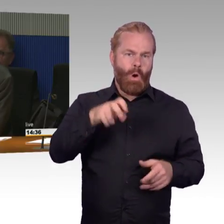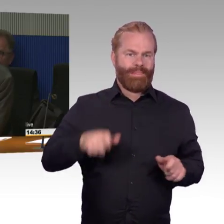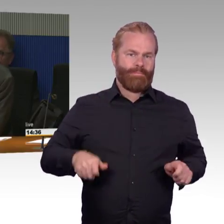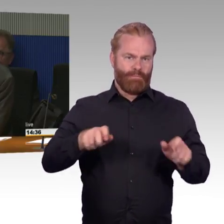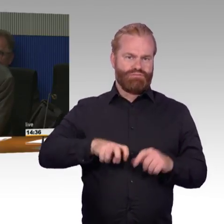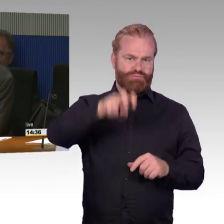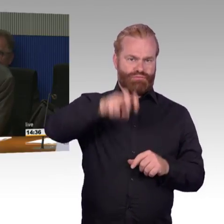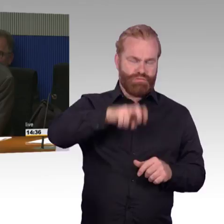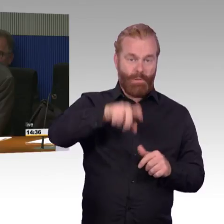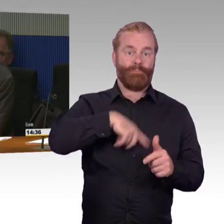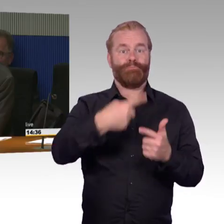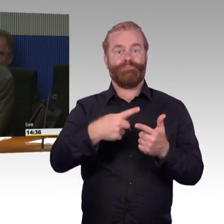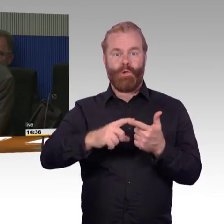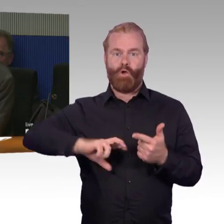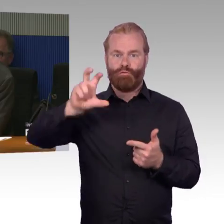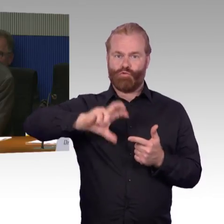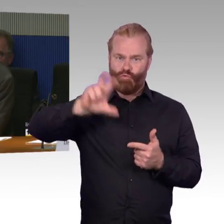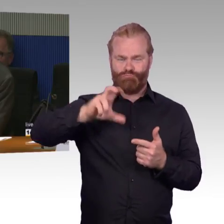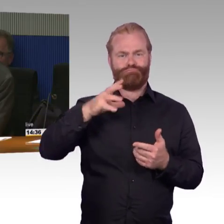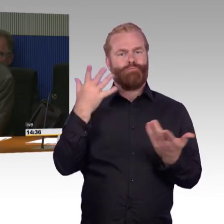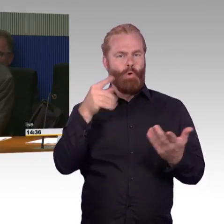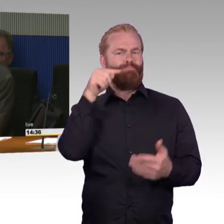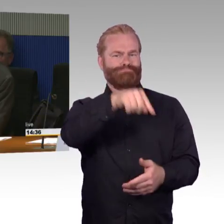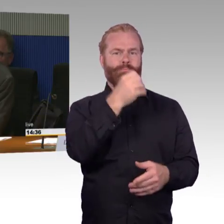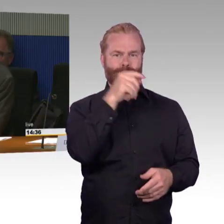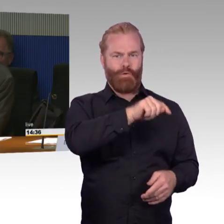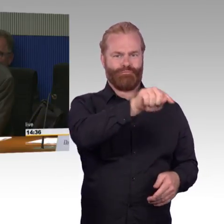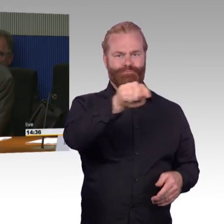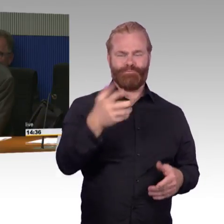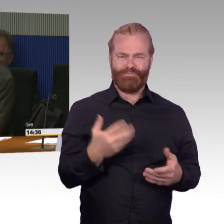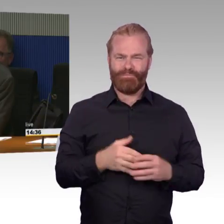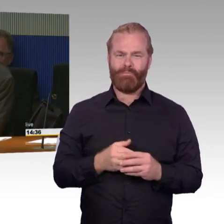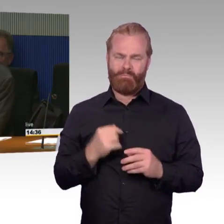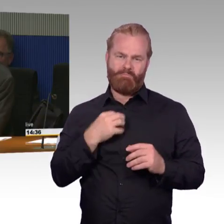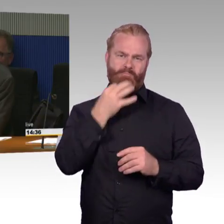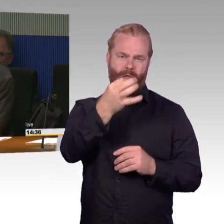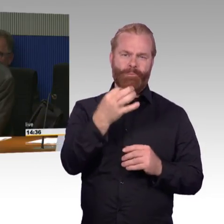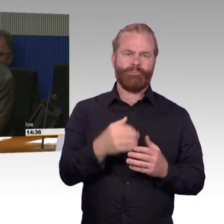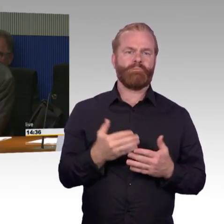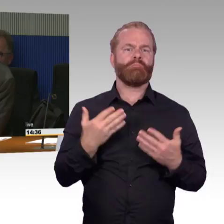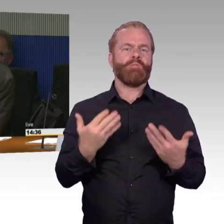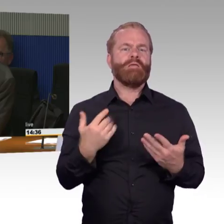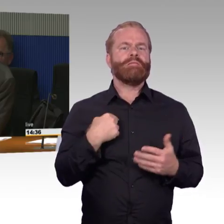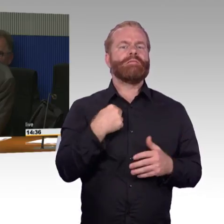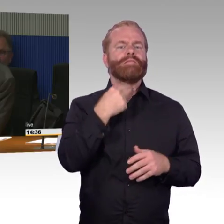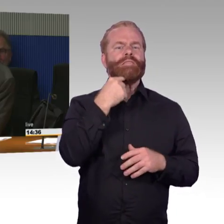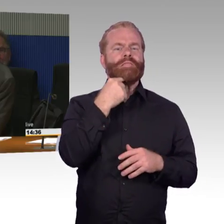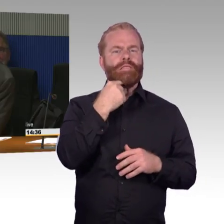Auch dann, wenn es ein Bahnsteig ist, der sehr stark frequentiert ist und ein hohes Fahrgastaufkommen da ist. und da würde ich gerne wissen von Ihnen,